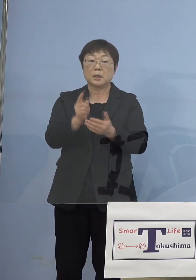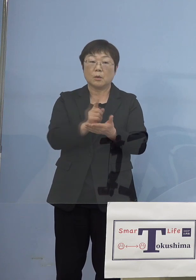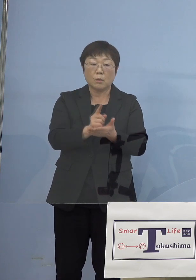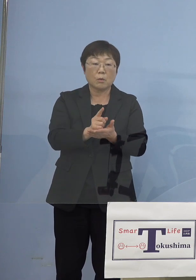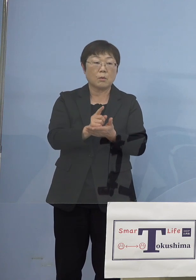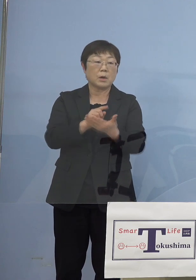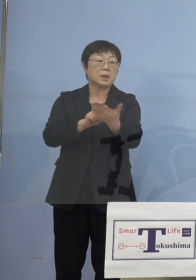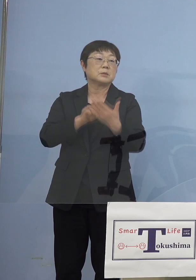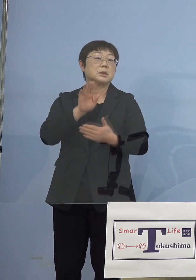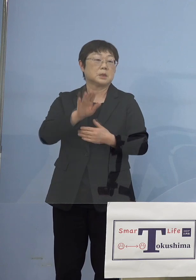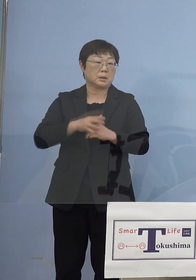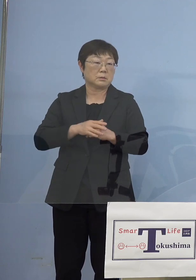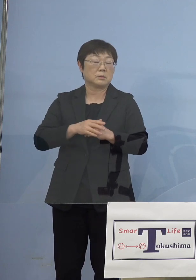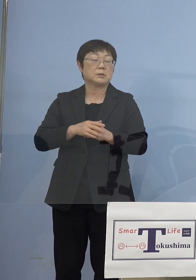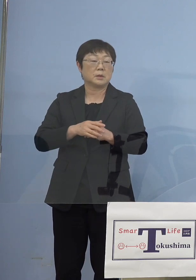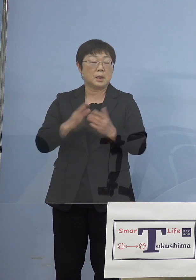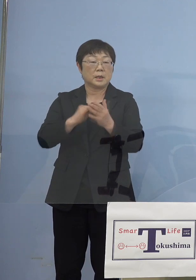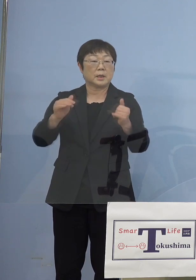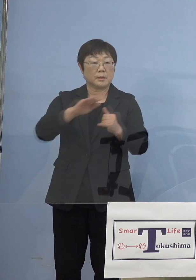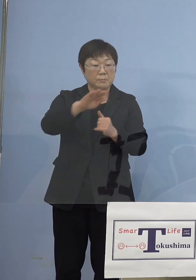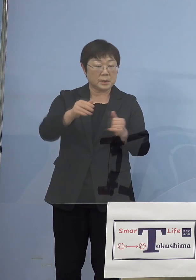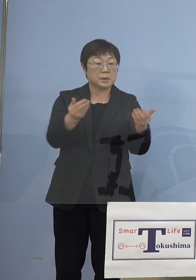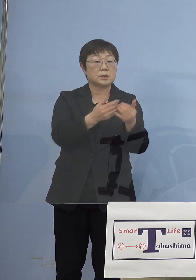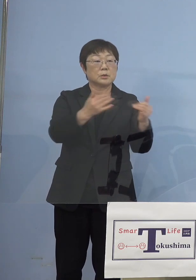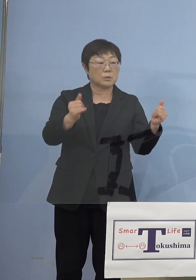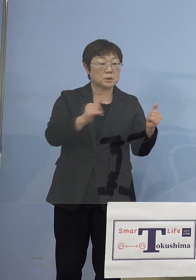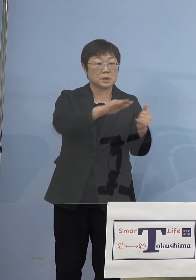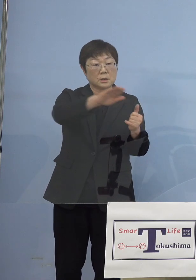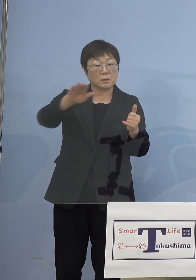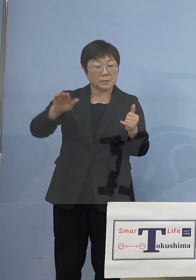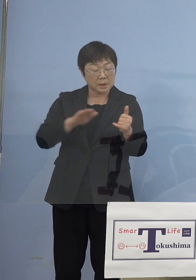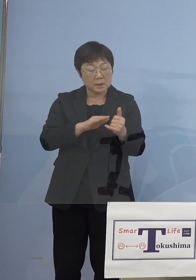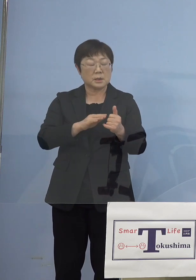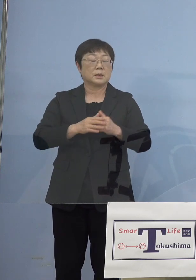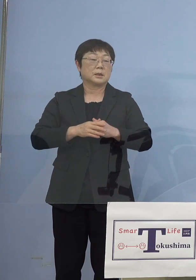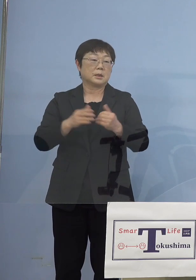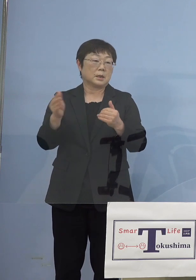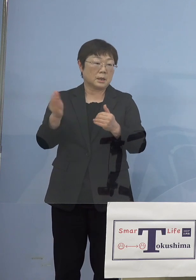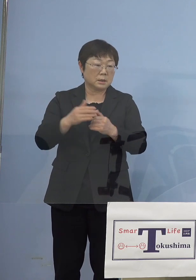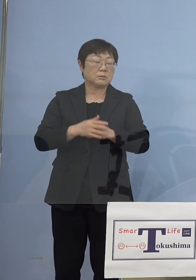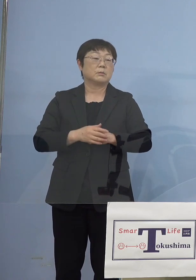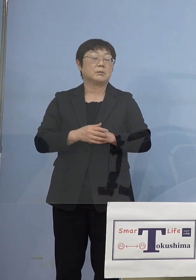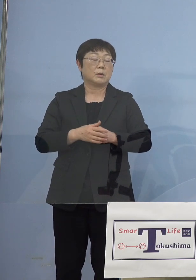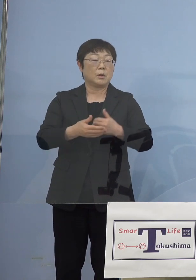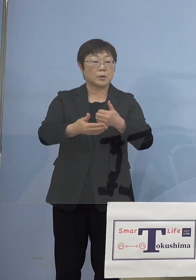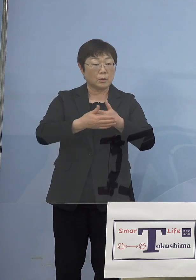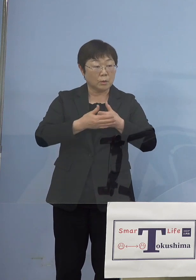これは県民の皆さん、事業者の 皆さん方のやはりご協力がなければ